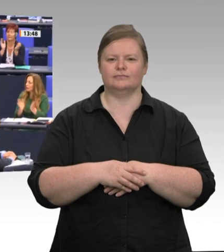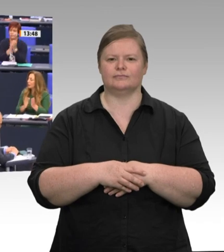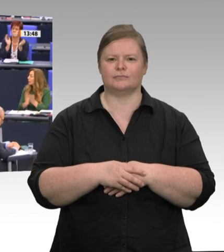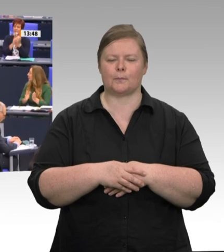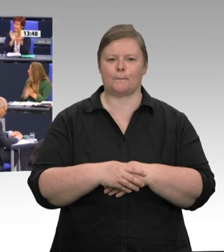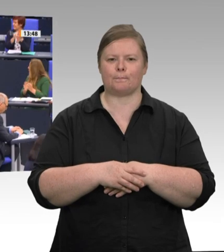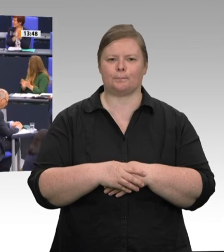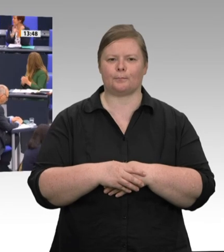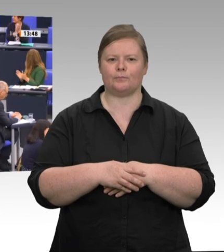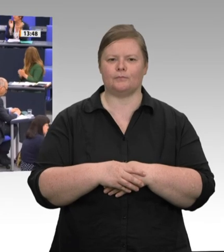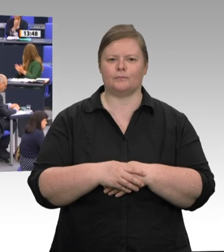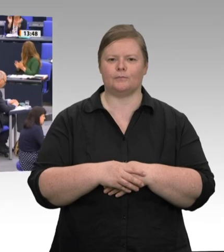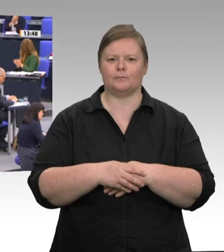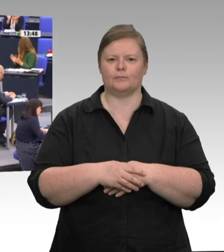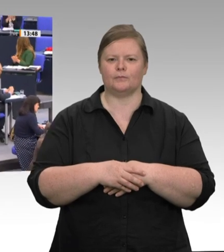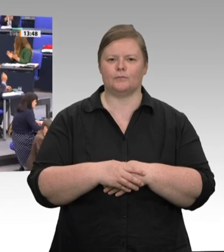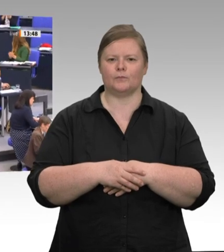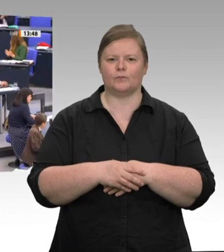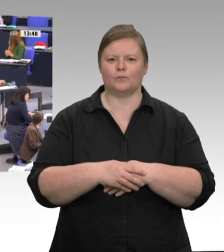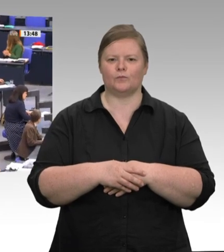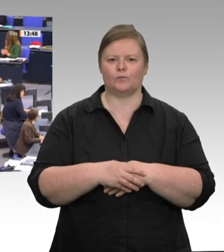Die Linke.